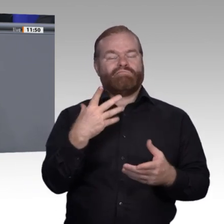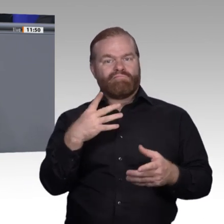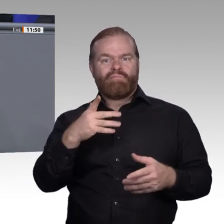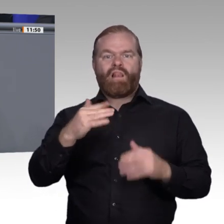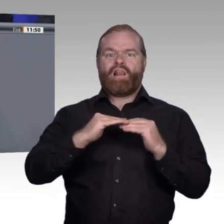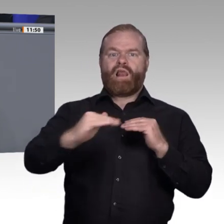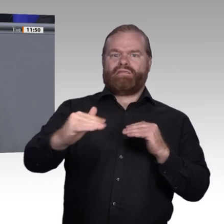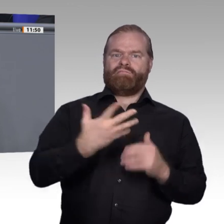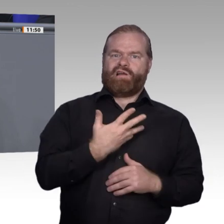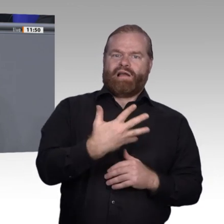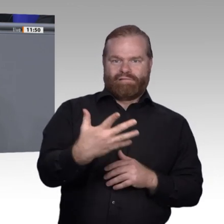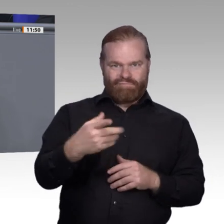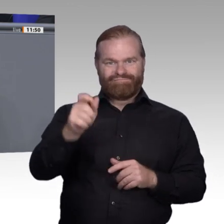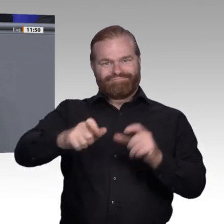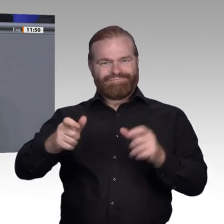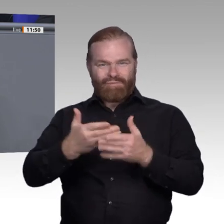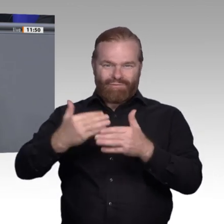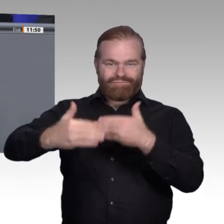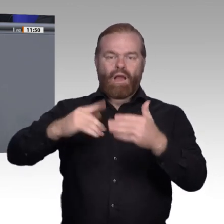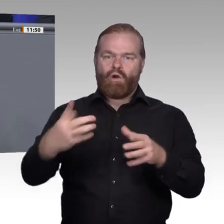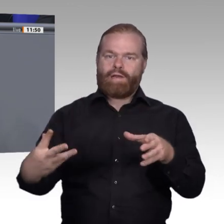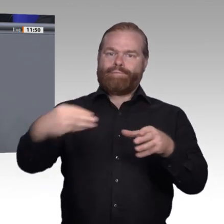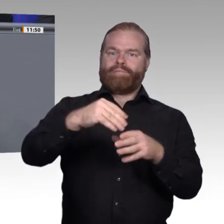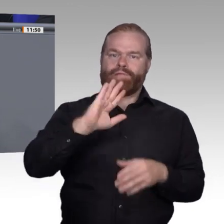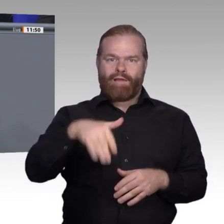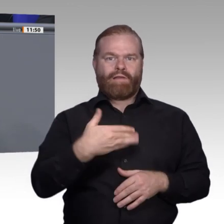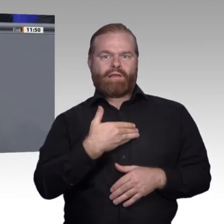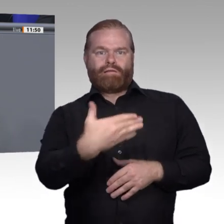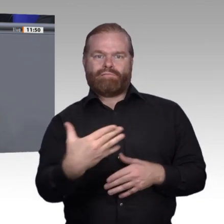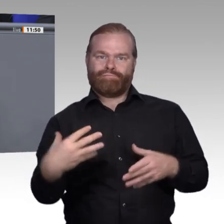Debatten – das will ich hier ansprechen – gehen in eine ganz andere Richtung.